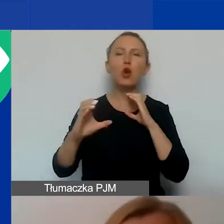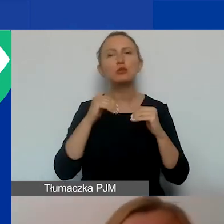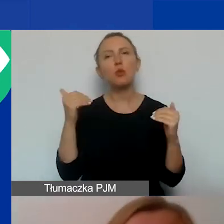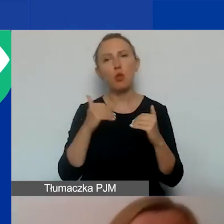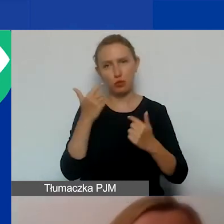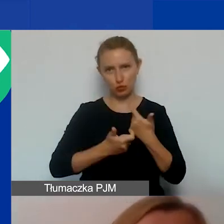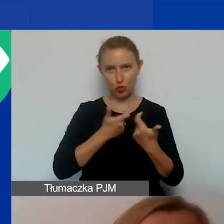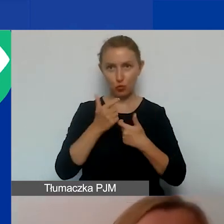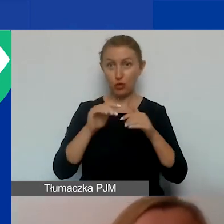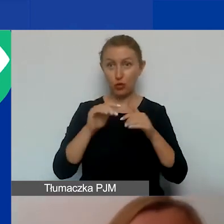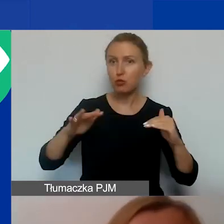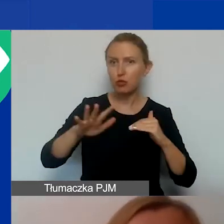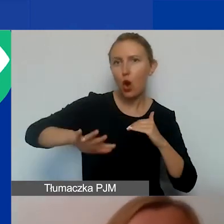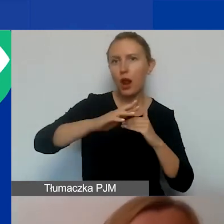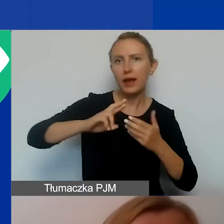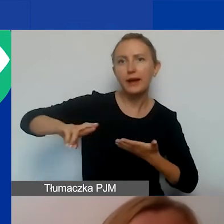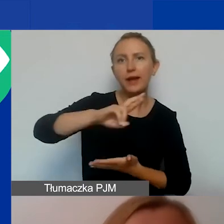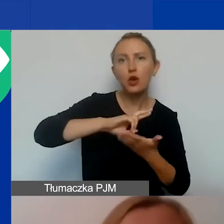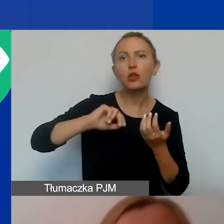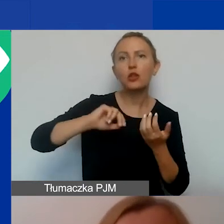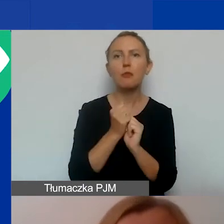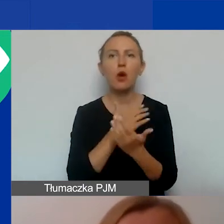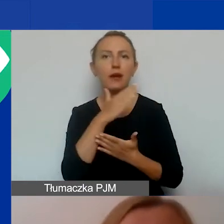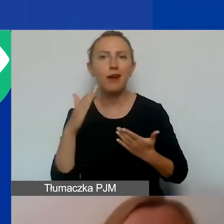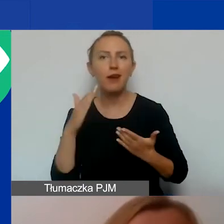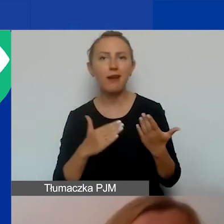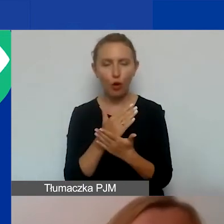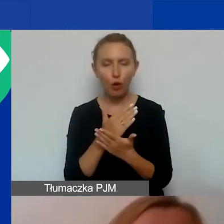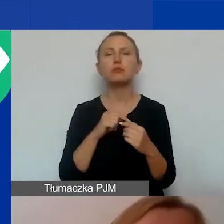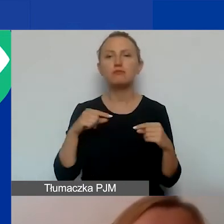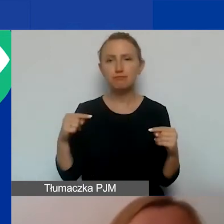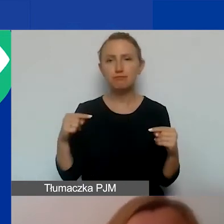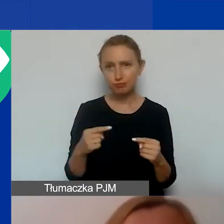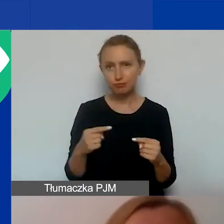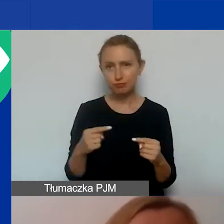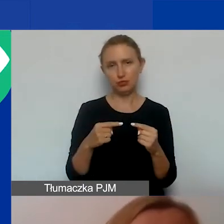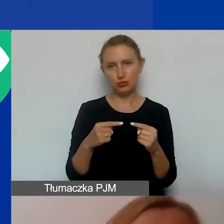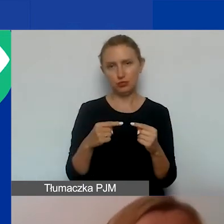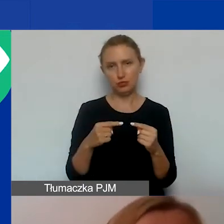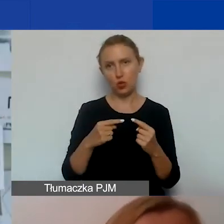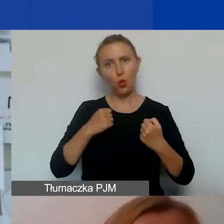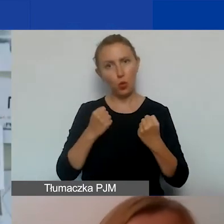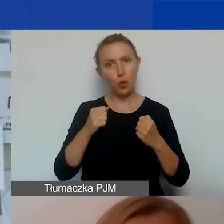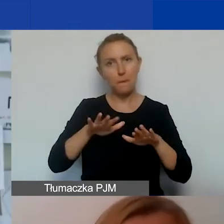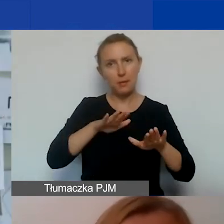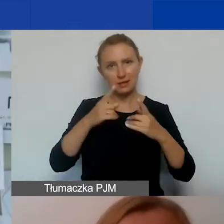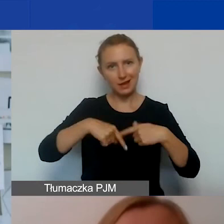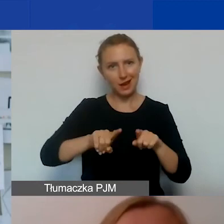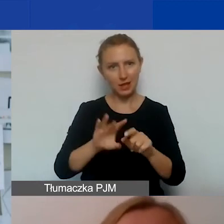na poziomie lokalnym, regionalnym, krajowym, który jest adekwatny oczywiście do skali zasięgu miejsca realizacji projektu.